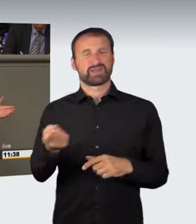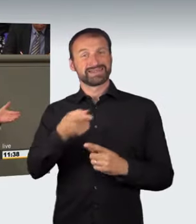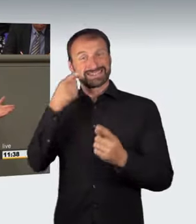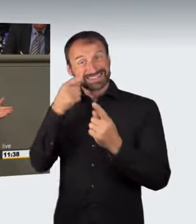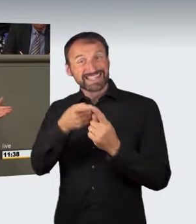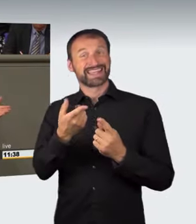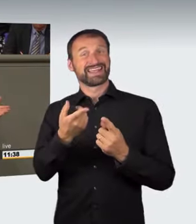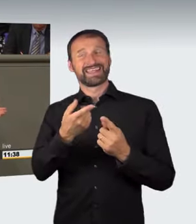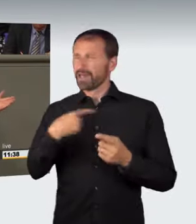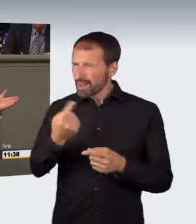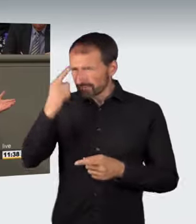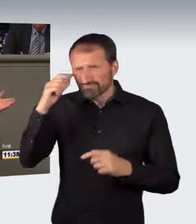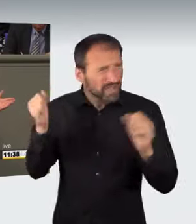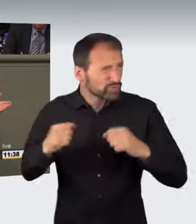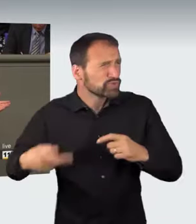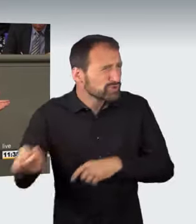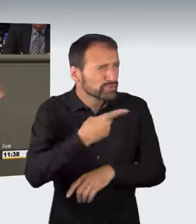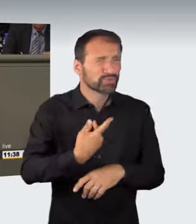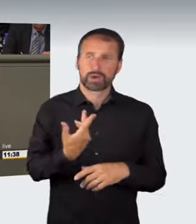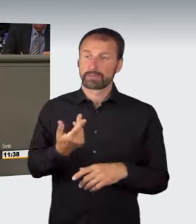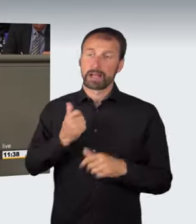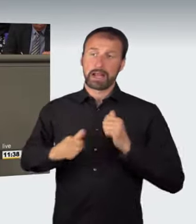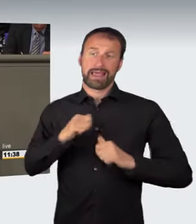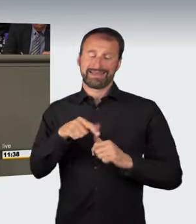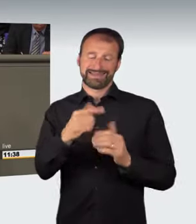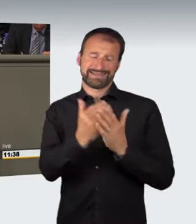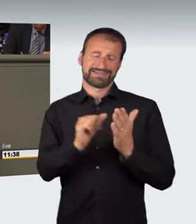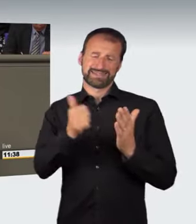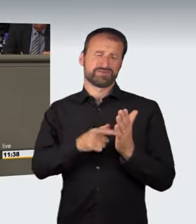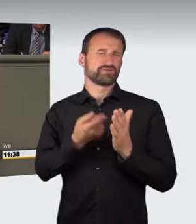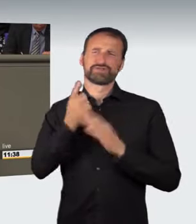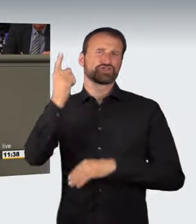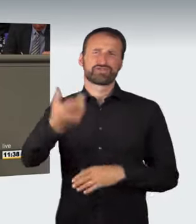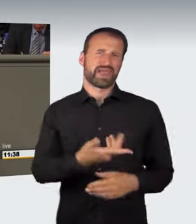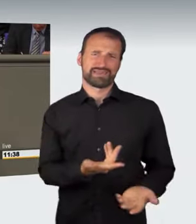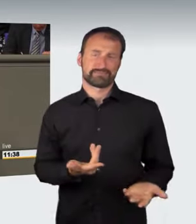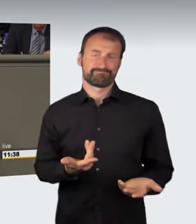über das wir uns alle einig sind, hinaus. Leider. Danke schön.